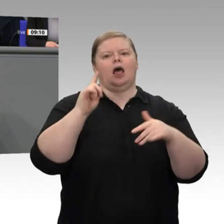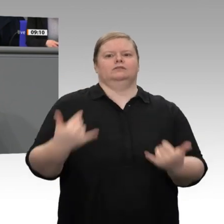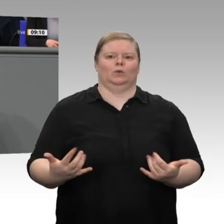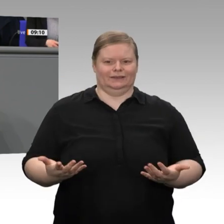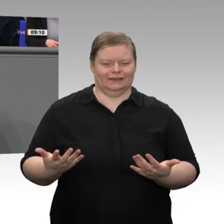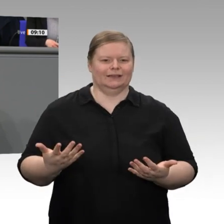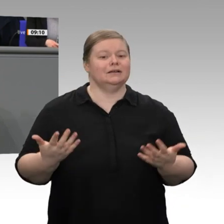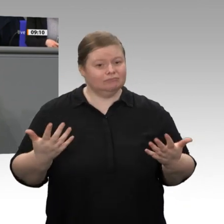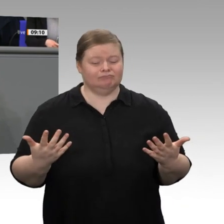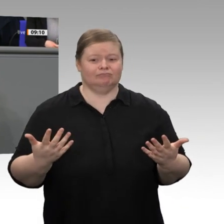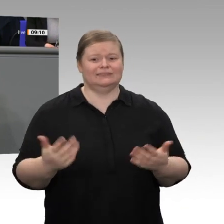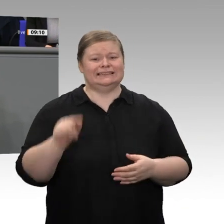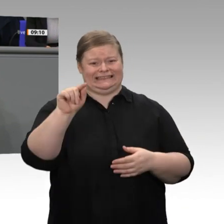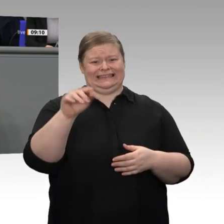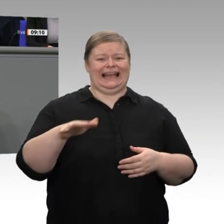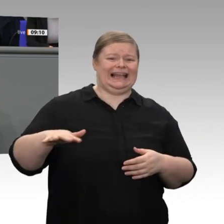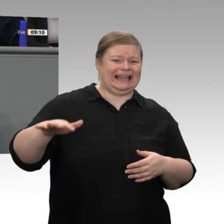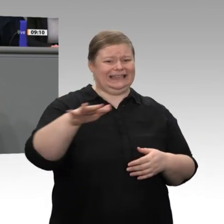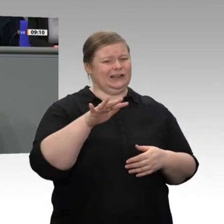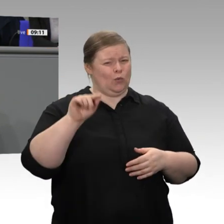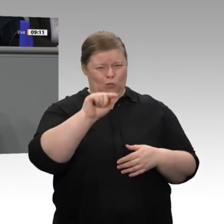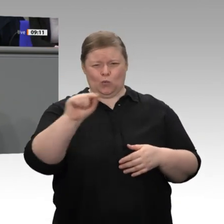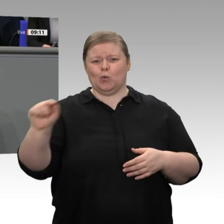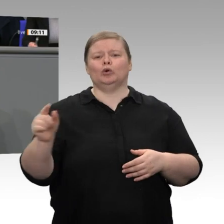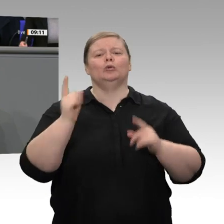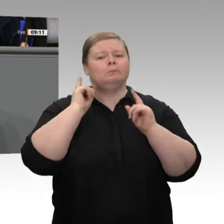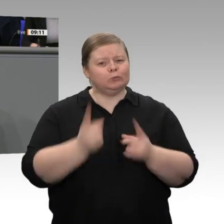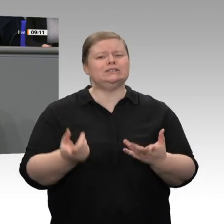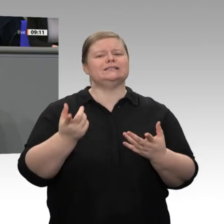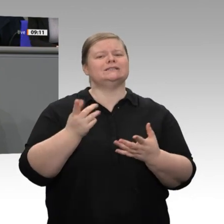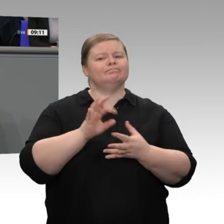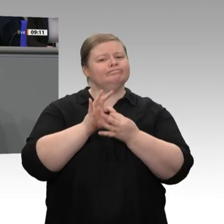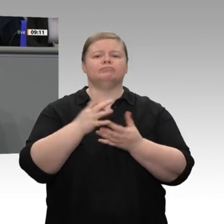es eine gesamtstaatliche Aufgabe, ihnen zu helfen. Wir haben